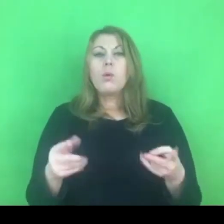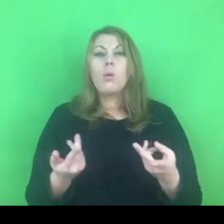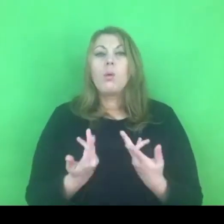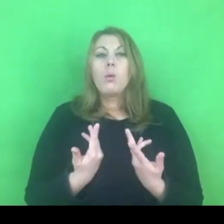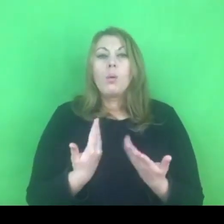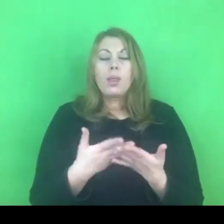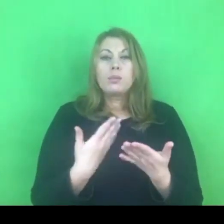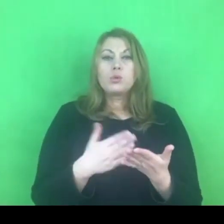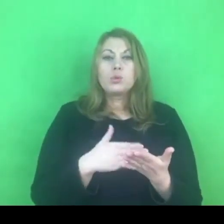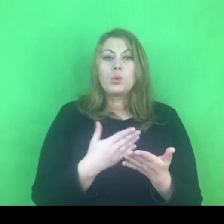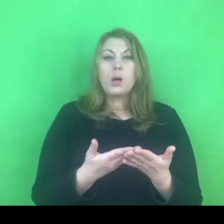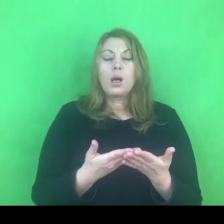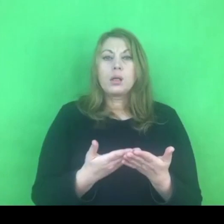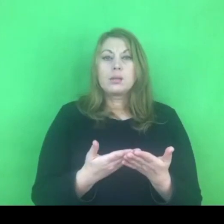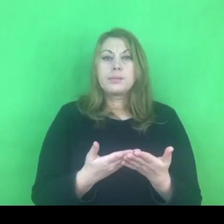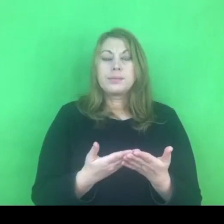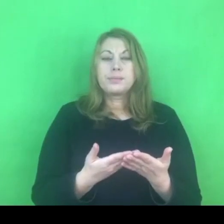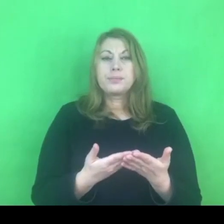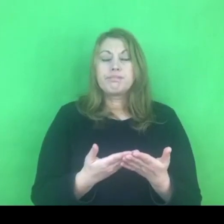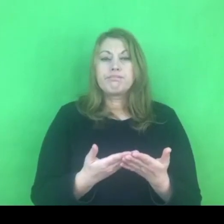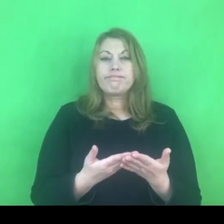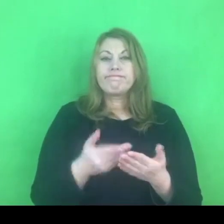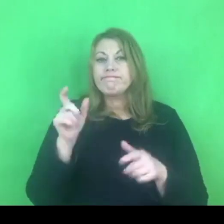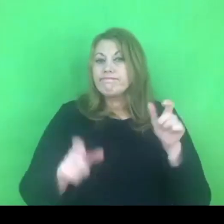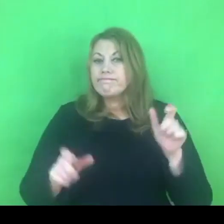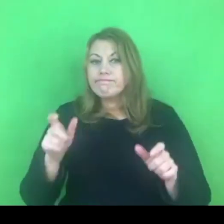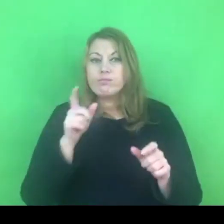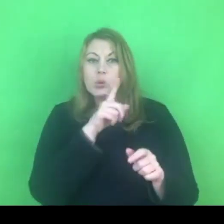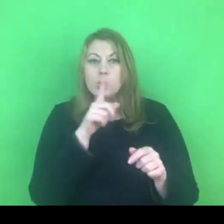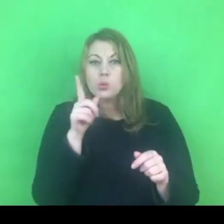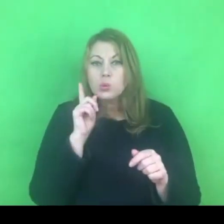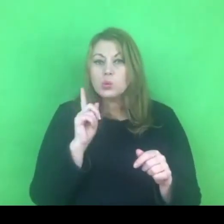ze względów osobowych, ze względów technicznych.